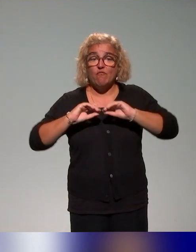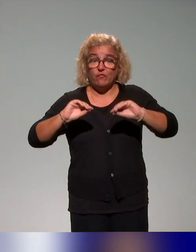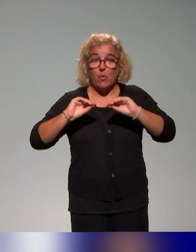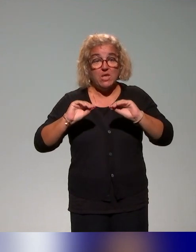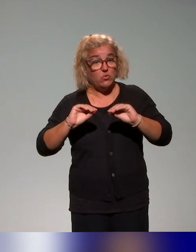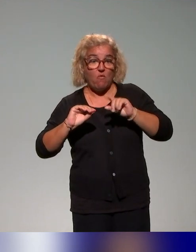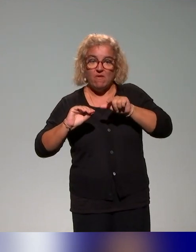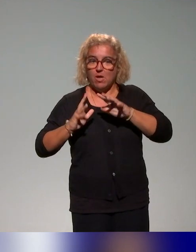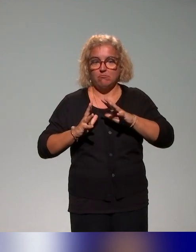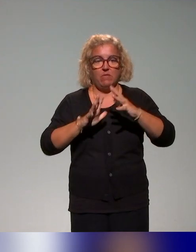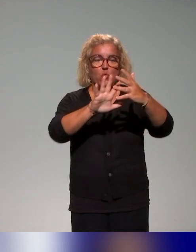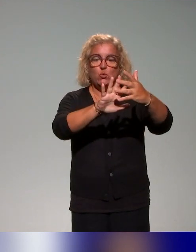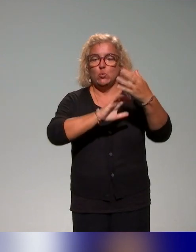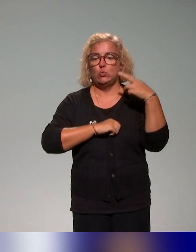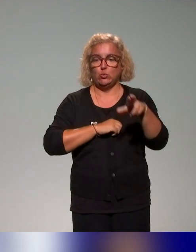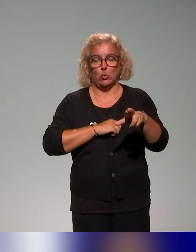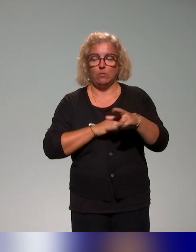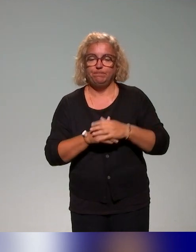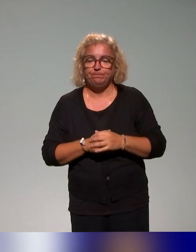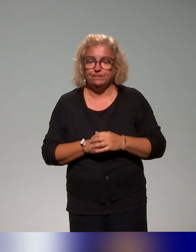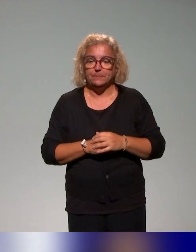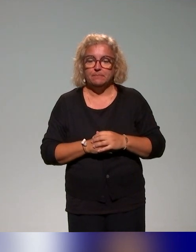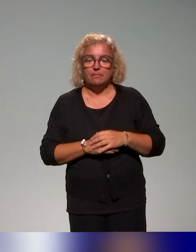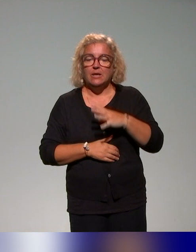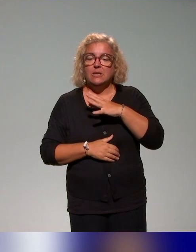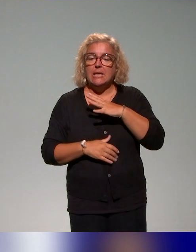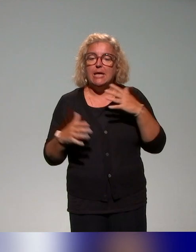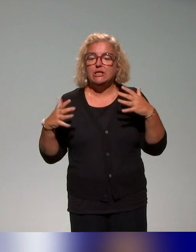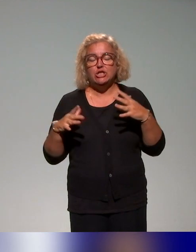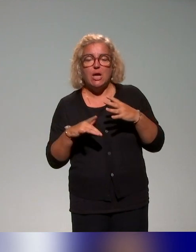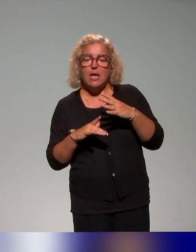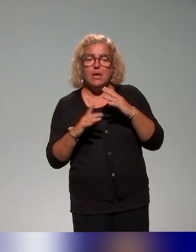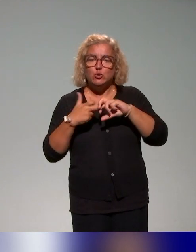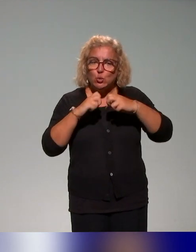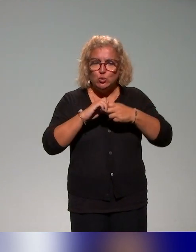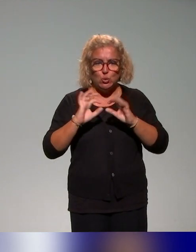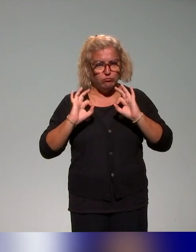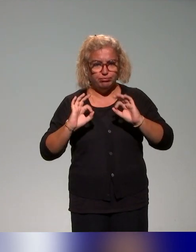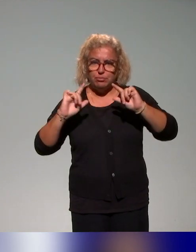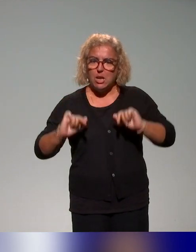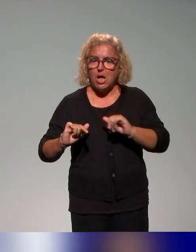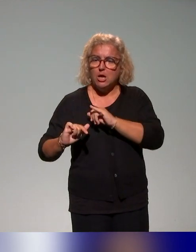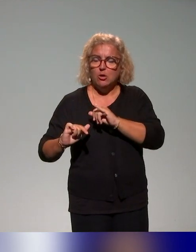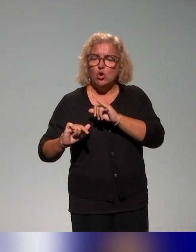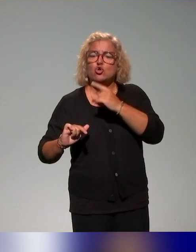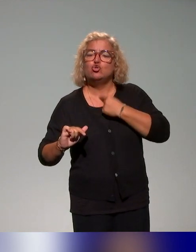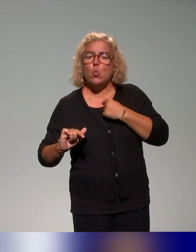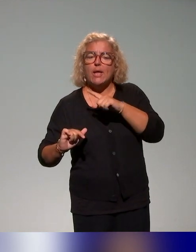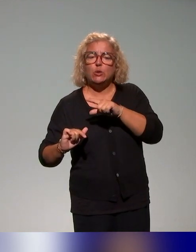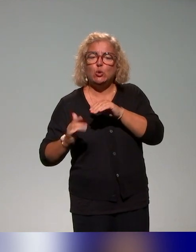On a déjà une première structure de formation en juin 2023, mais qui va évoluer jusqu'à un plan de formation finale fin 2025.